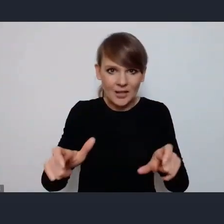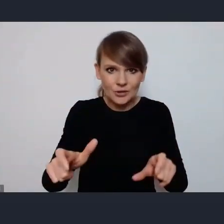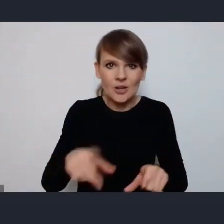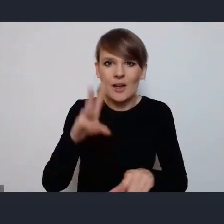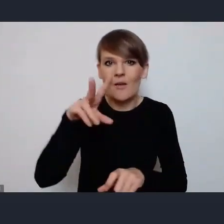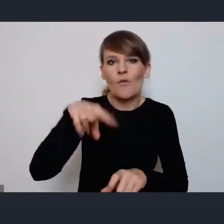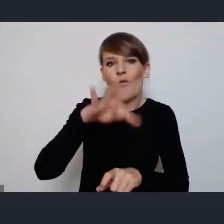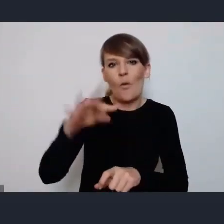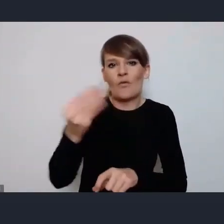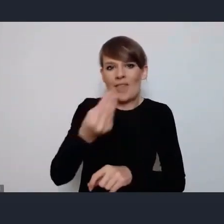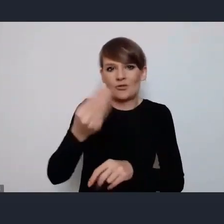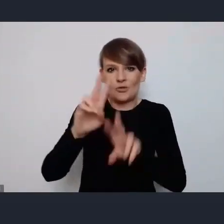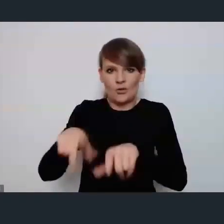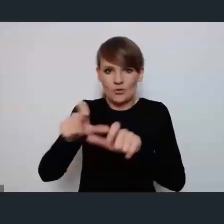pozostał czyli WUF w moim mieście.